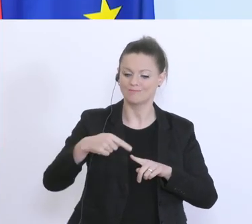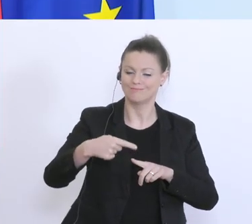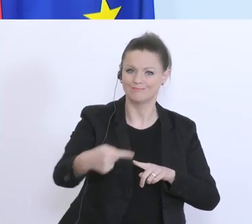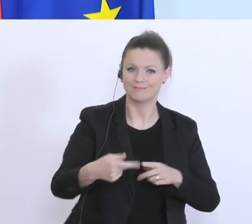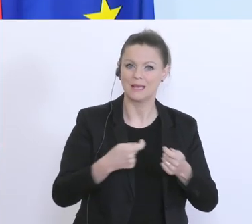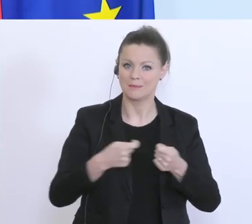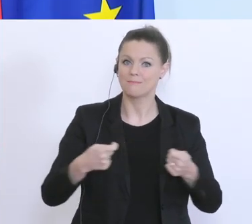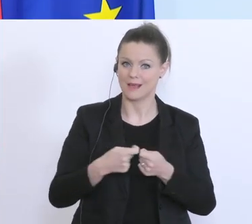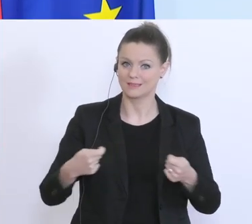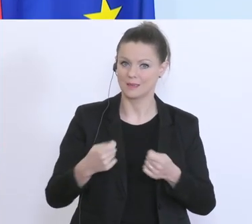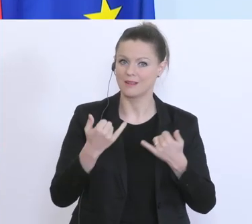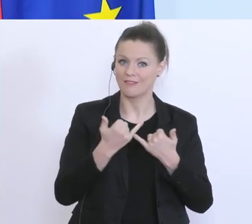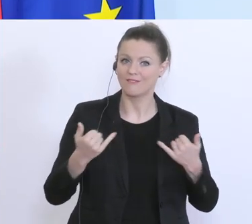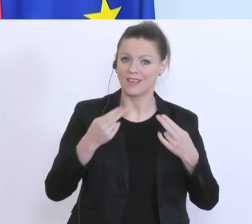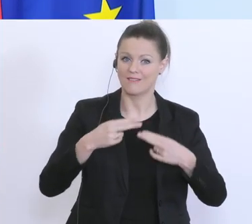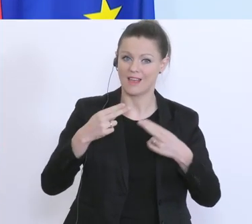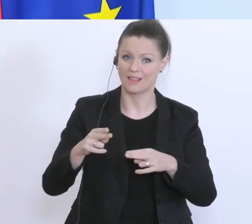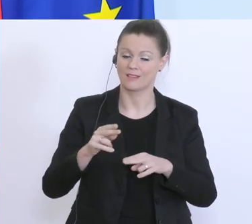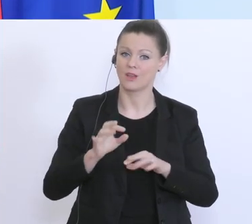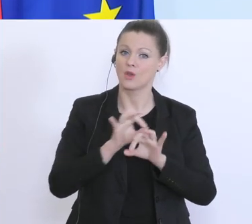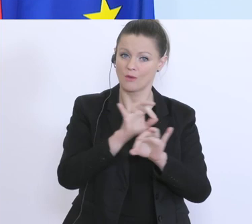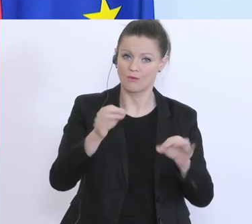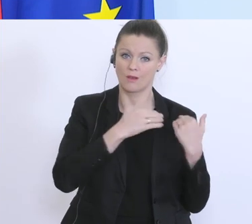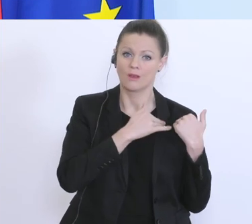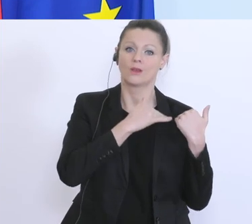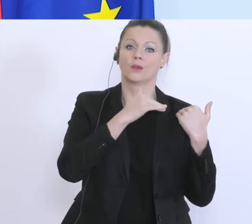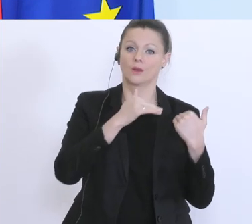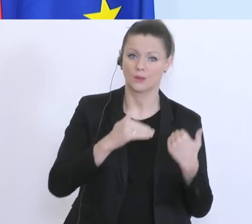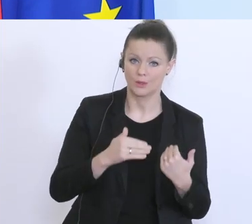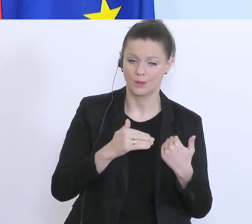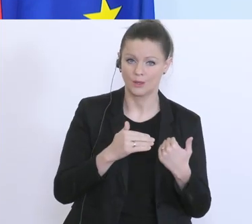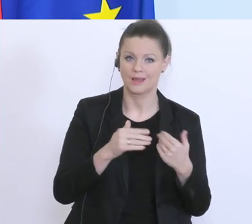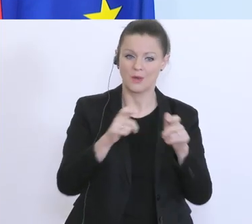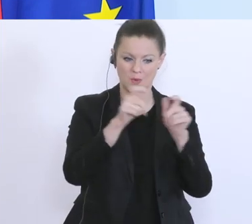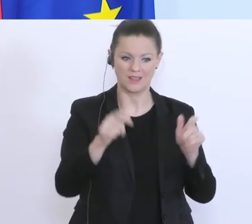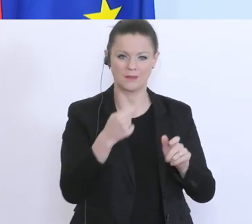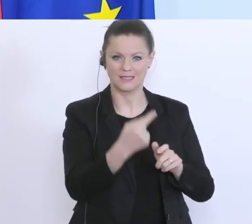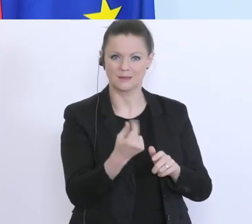wie es leichter werden kann für Unternehmen die Liquiditätsschwierigkeiten haben, diese